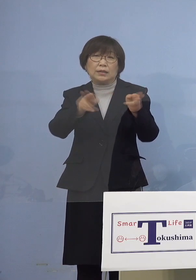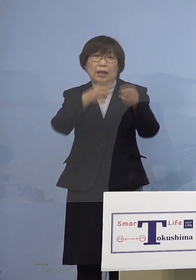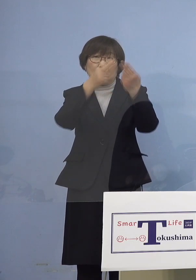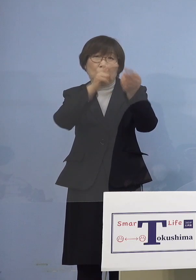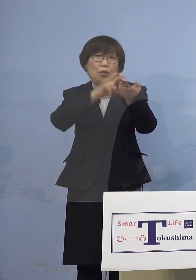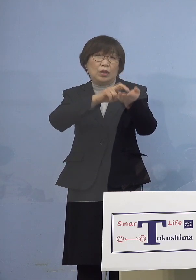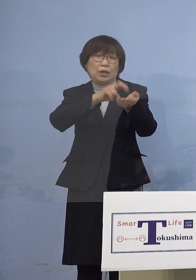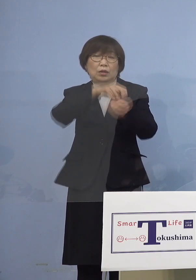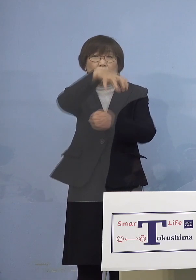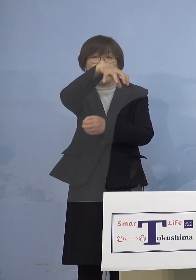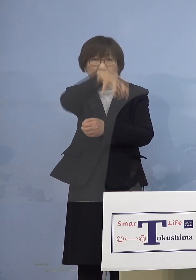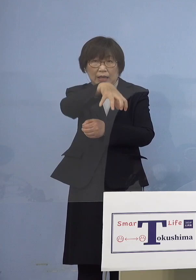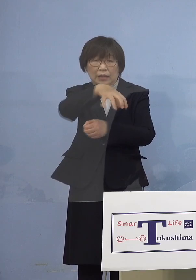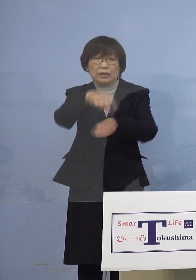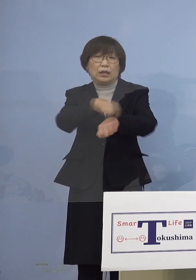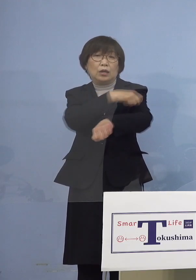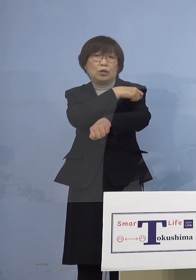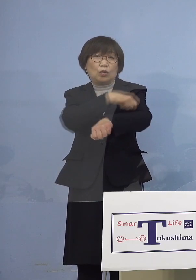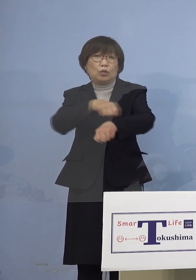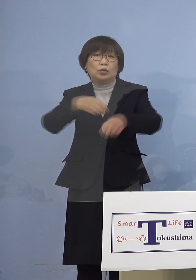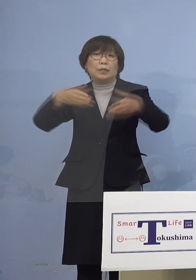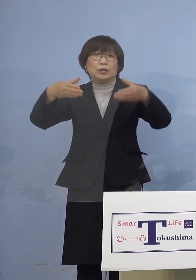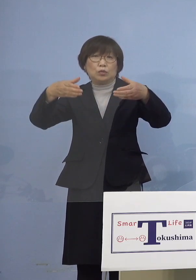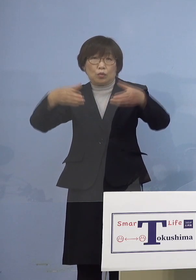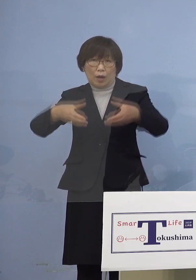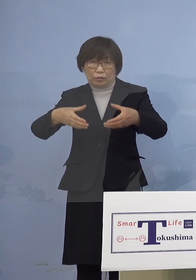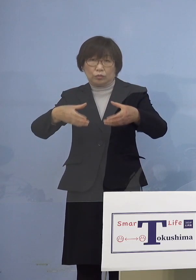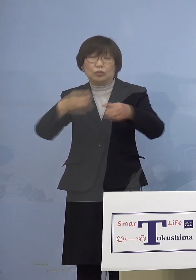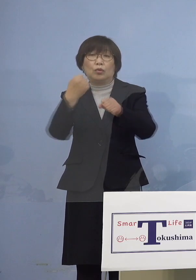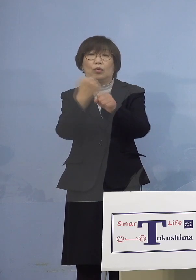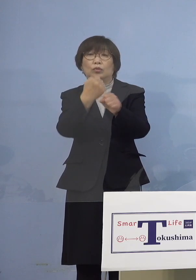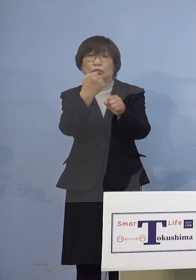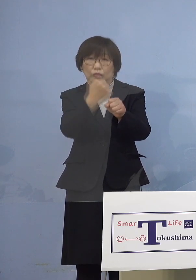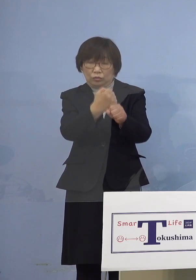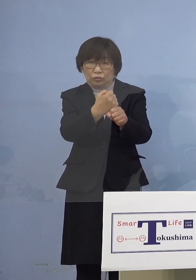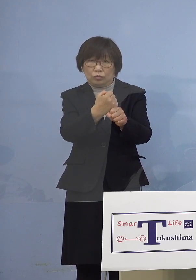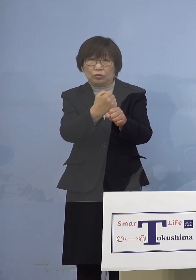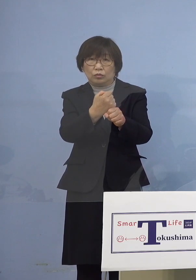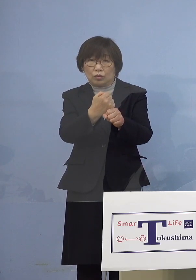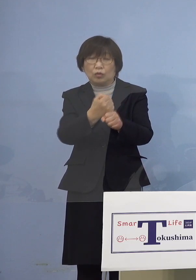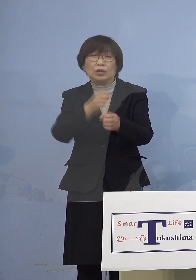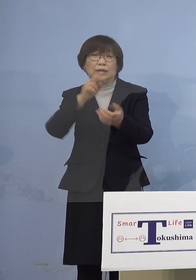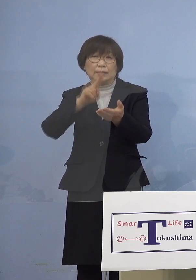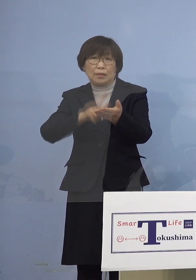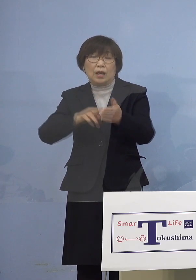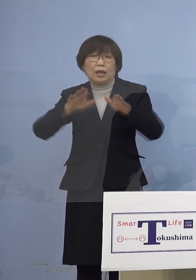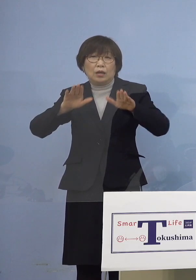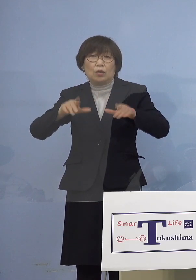特別枠を設けることといたしましたので 今日公表させていただきます